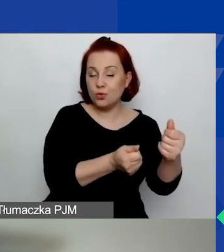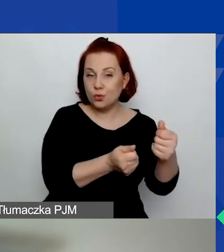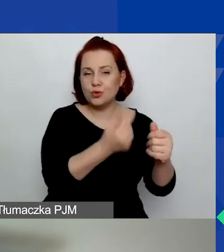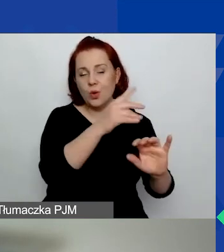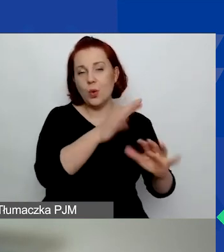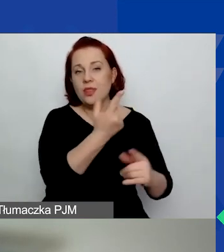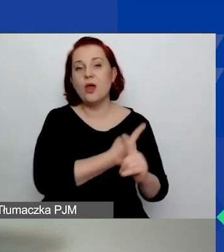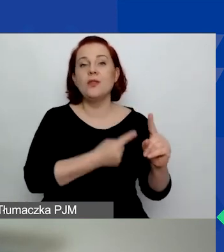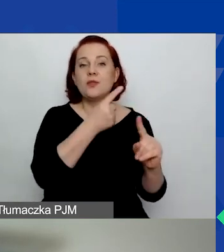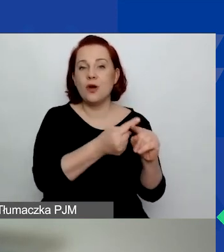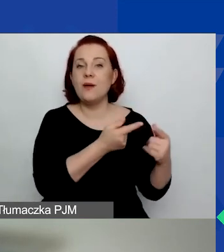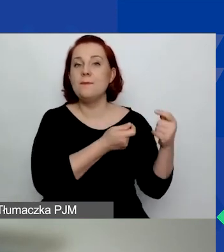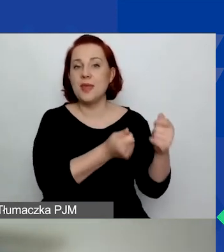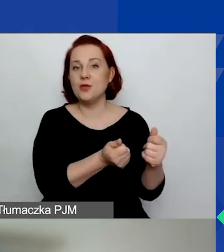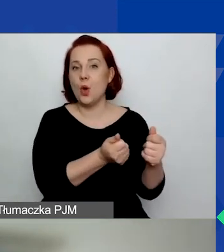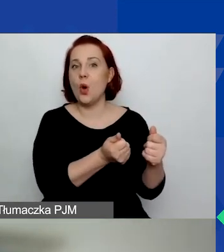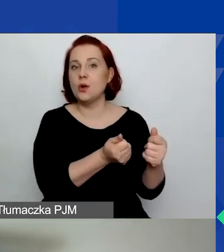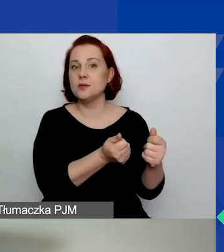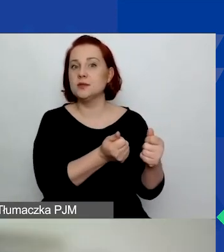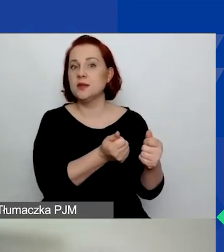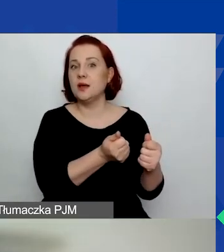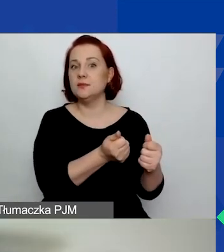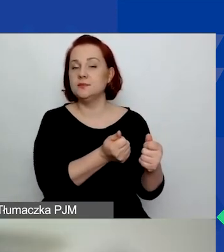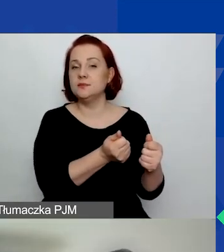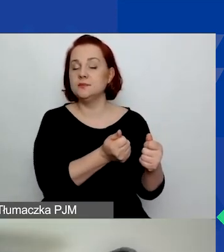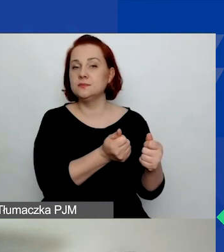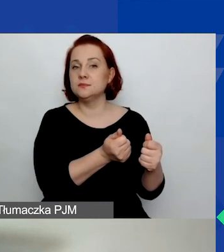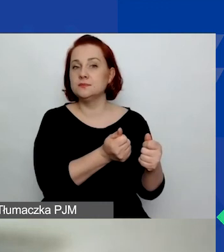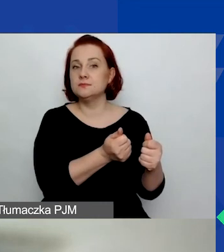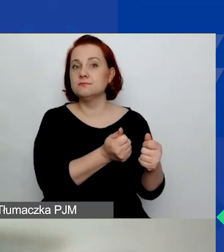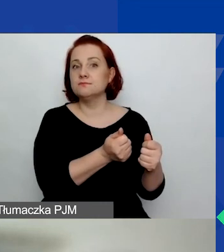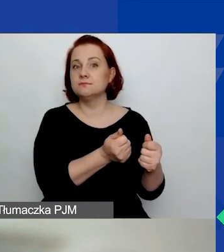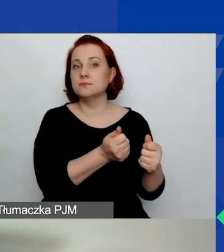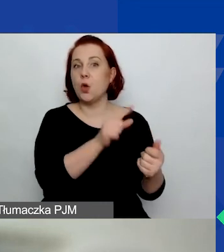które zostały nam przyznane w ostatnim czasie.